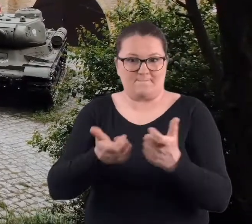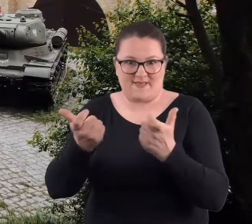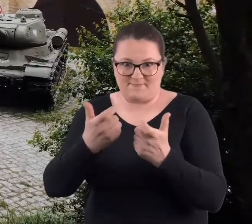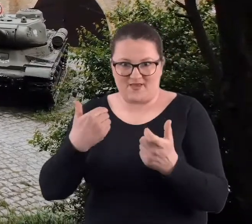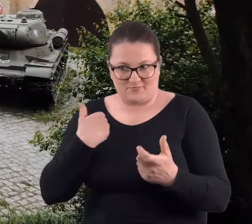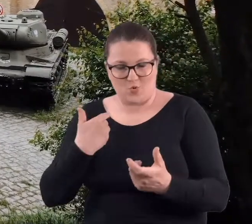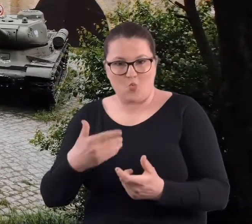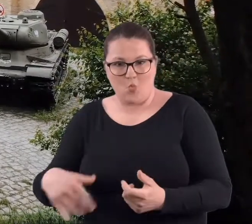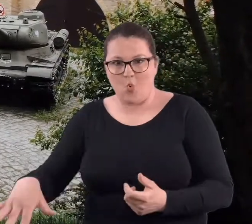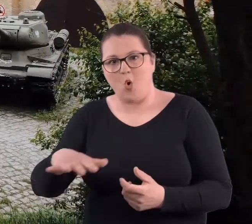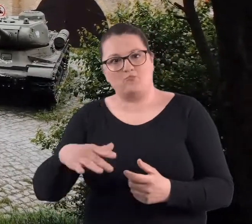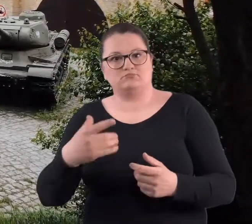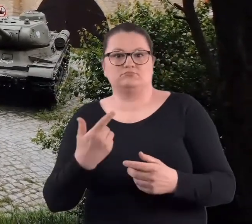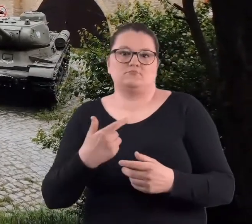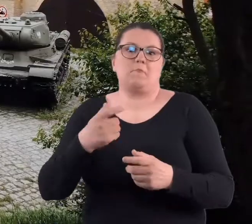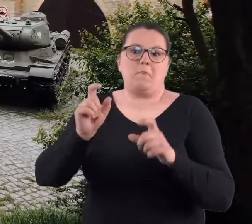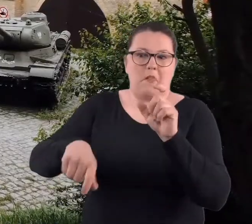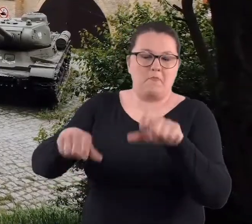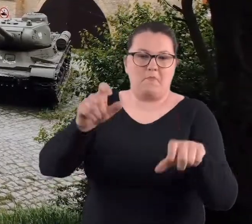jeszcze można było niewybuchy znaleźć.